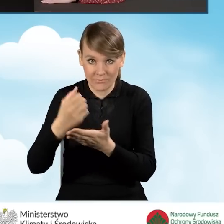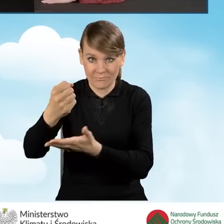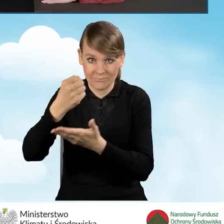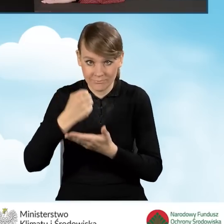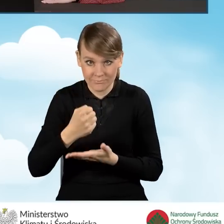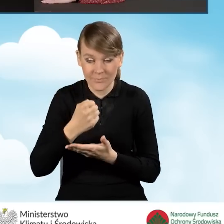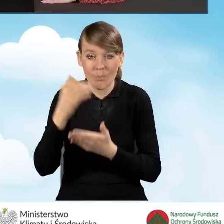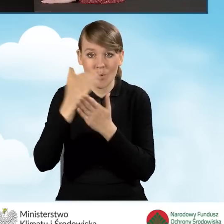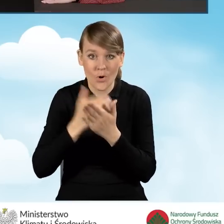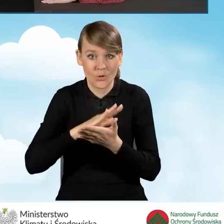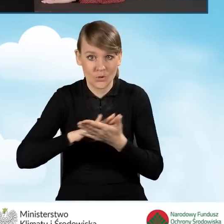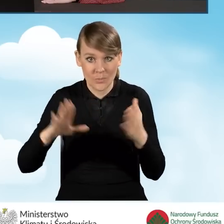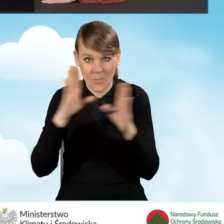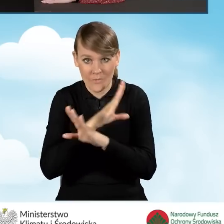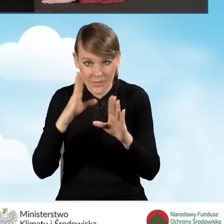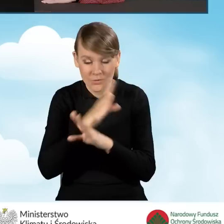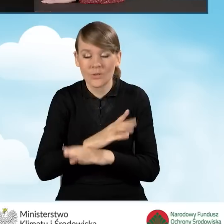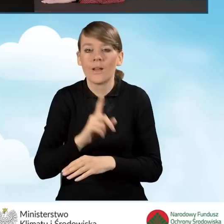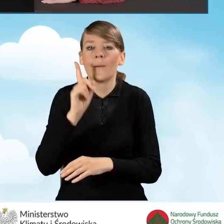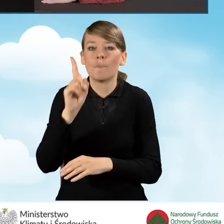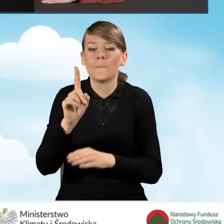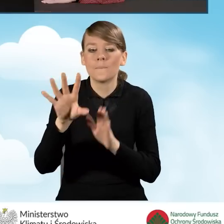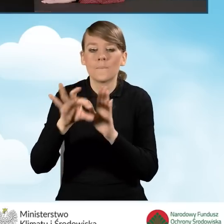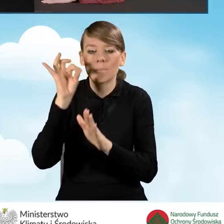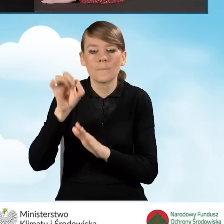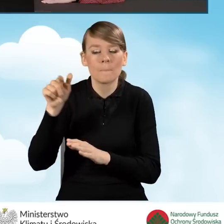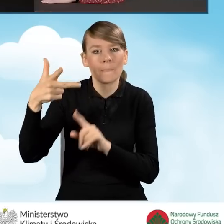na dotację w programie Czyste Powietrze należy wybrać pozycję nr 3,